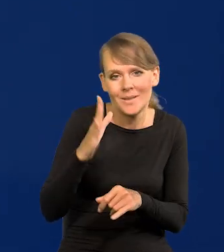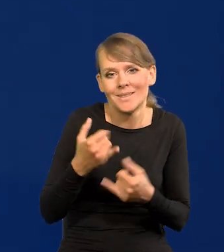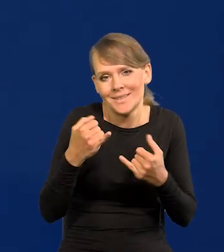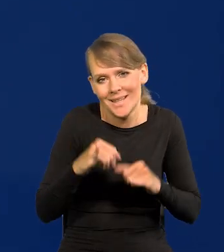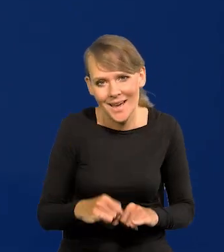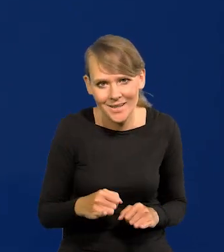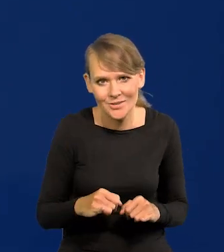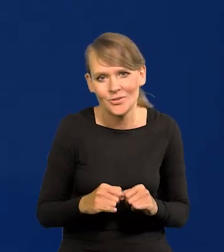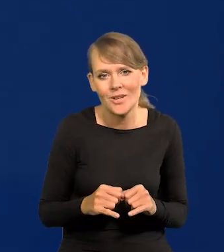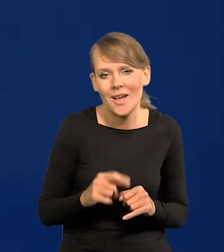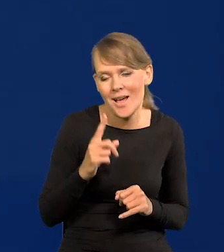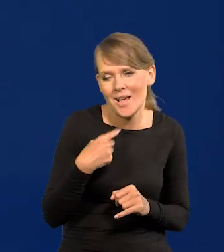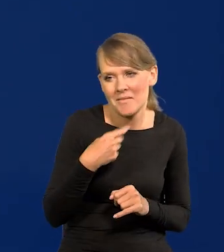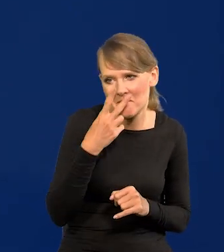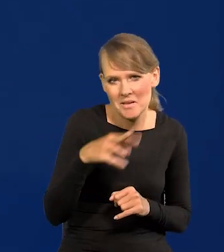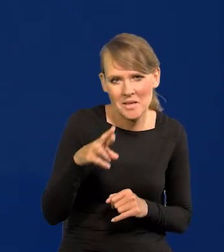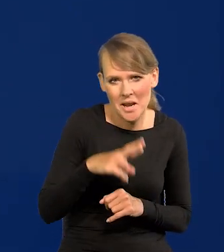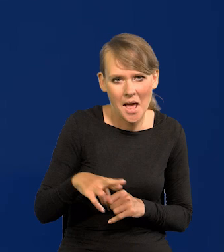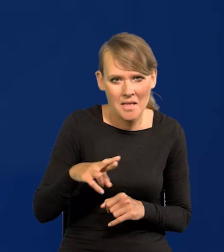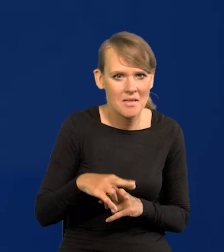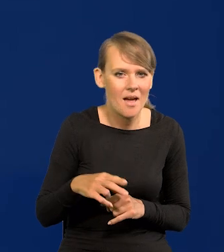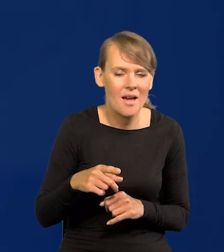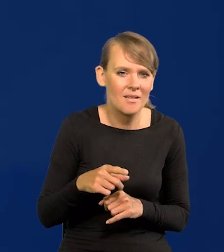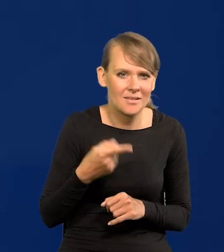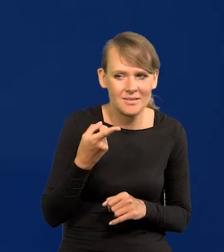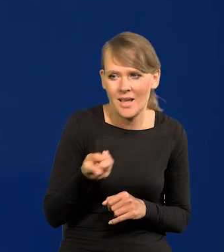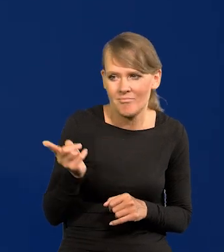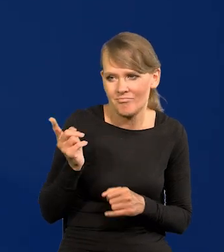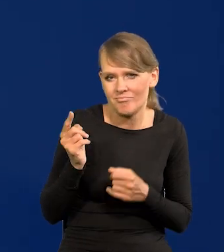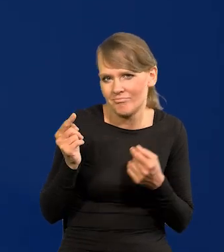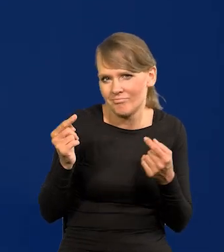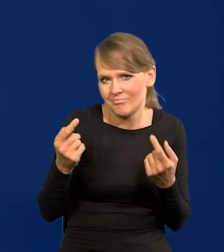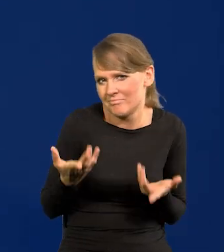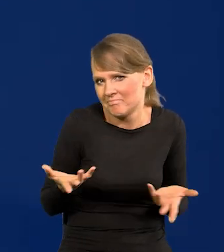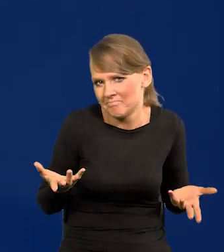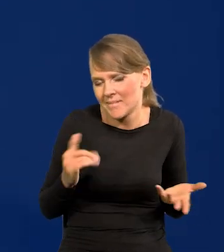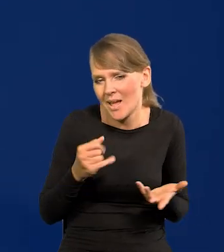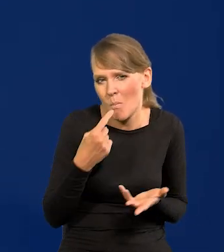ale tak patrząc po Radzie, to tam żadnych takich jakichś jak to powiedzieć,